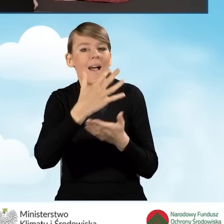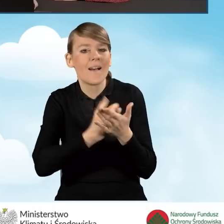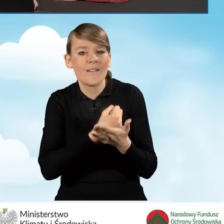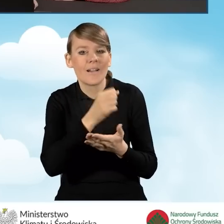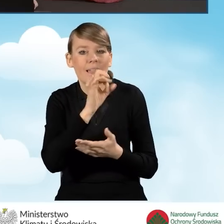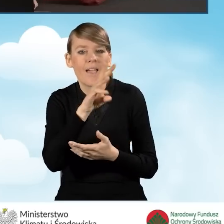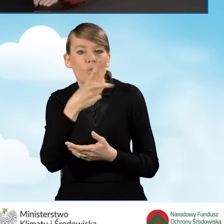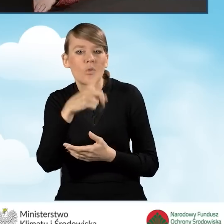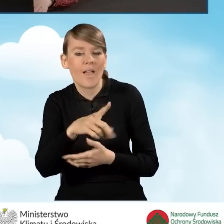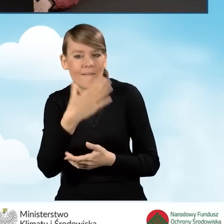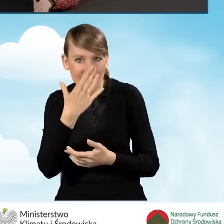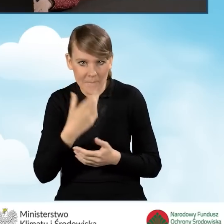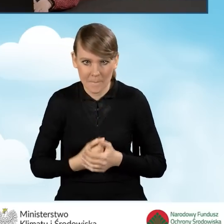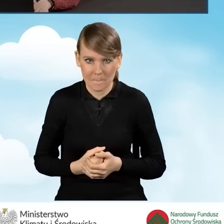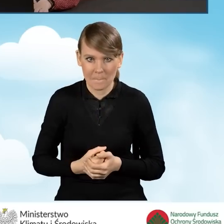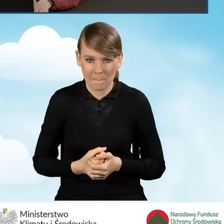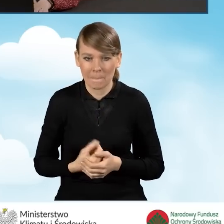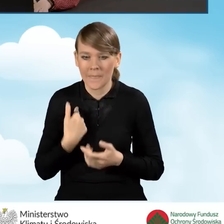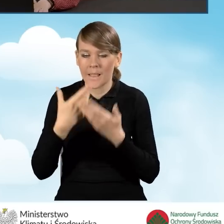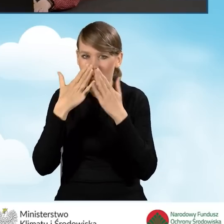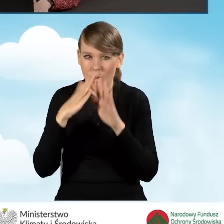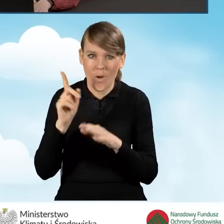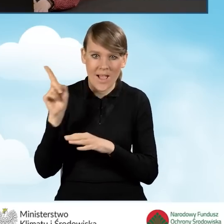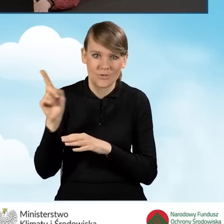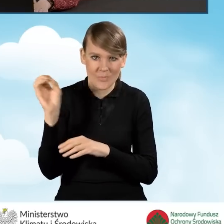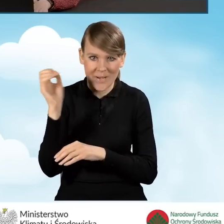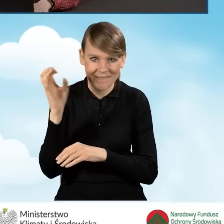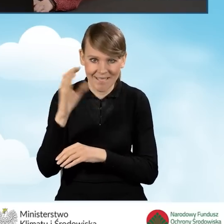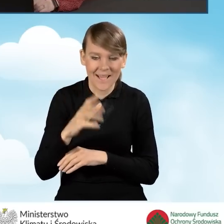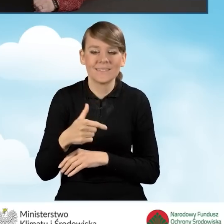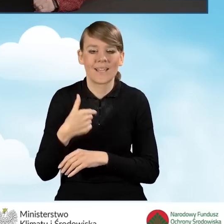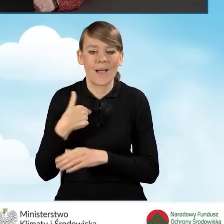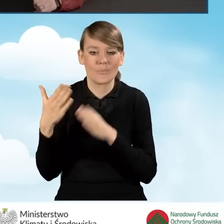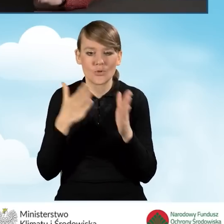Ja w tym momencie przejdę na prezentację, ponieważ przygotowałam takie zestawienie,